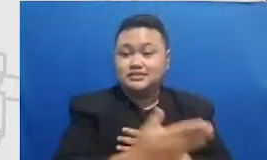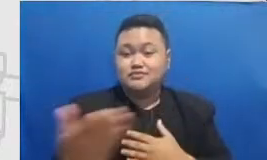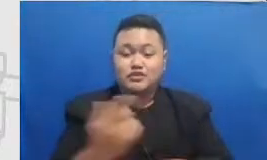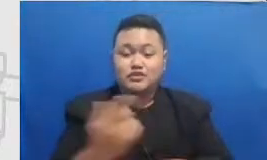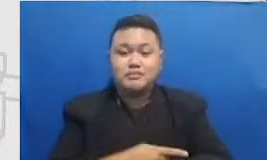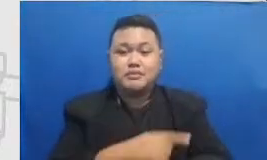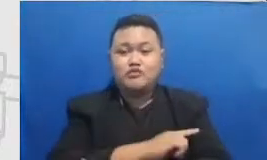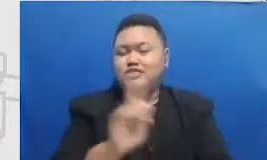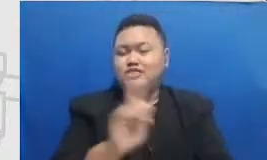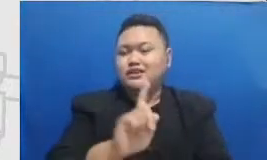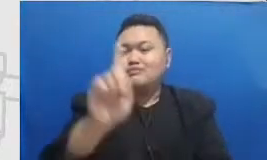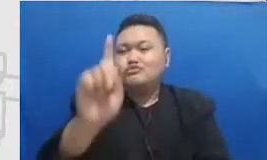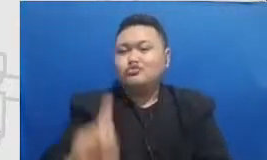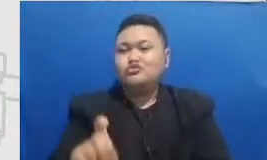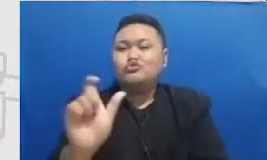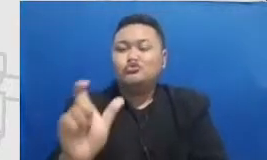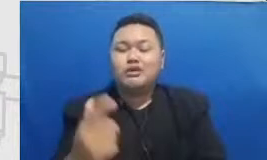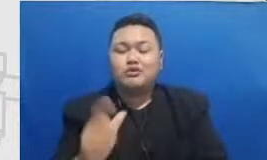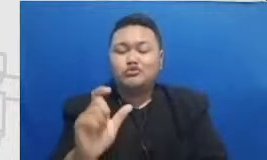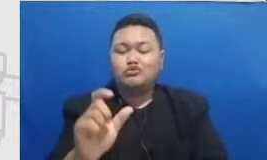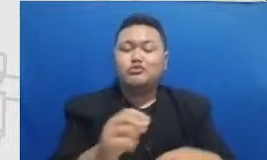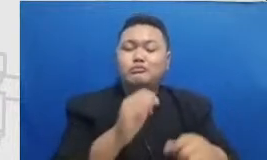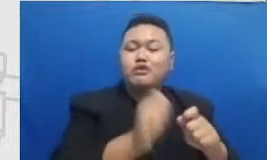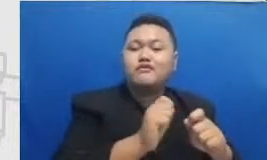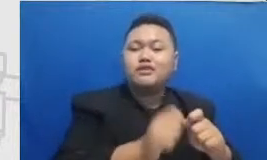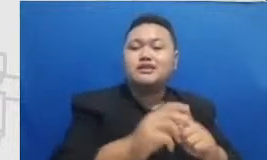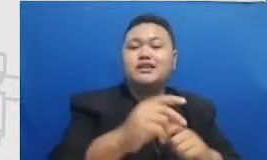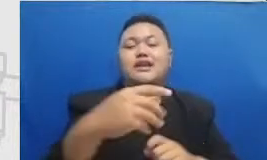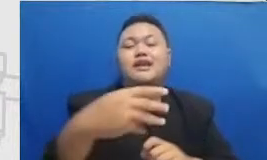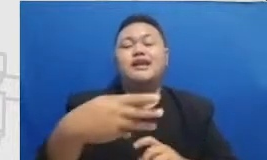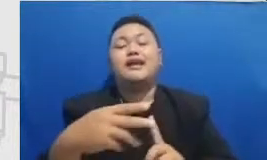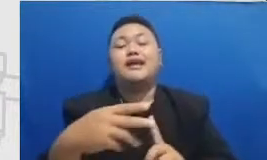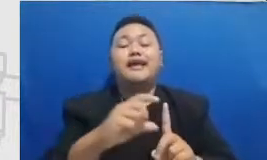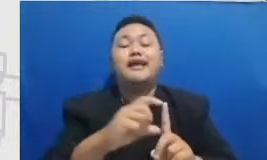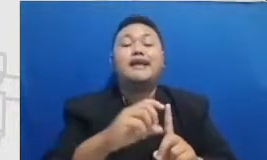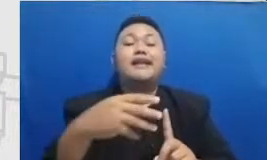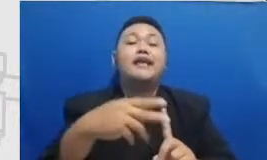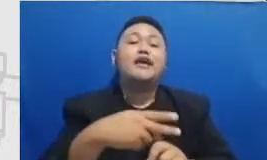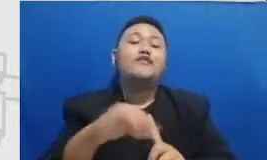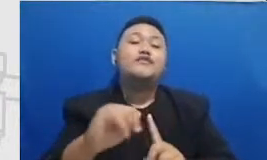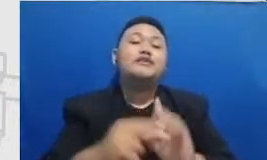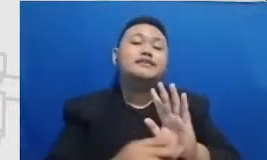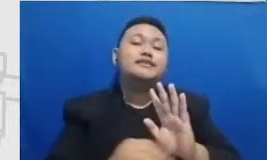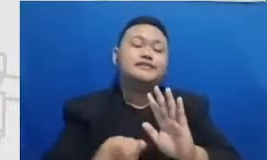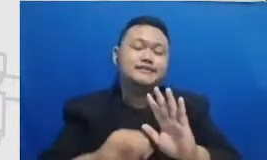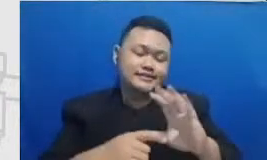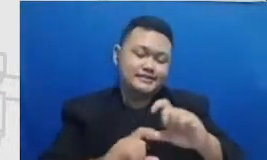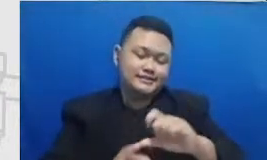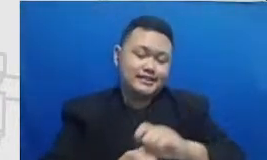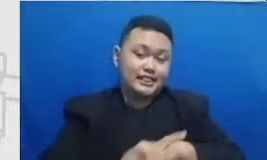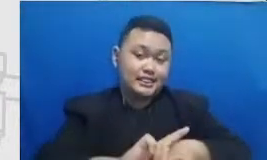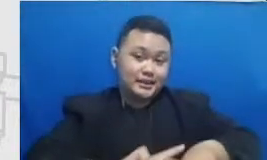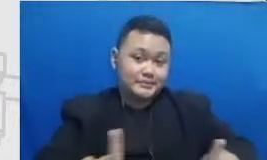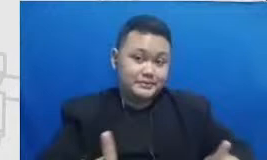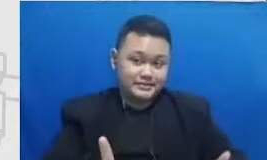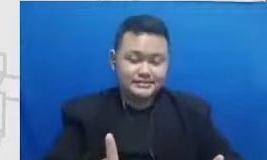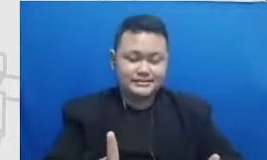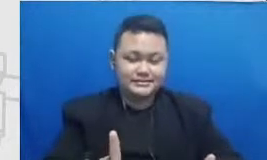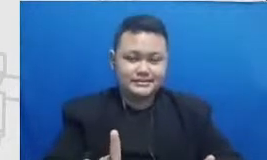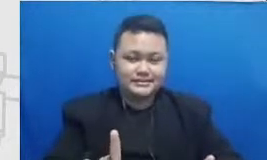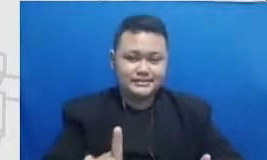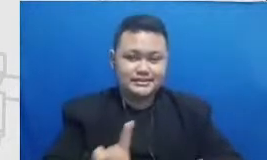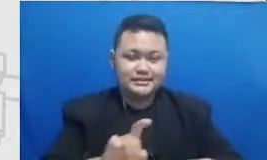dari definisi-definisi Hai tapi Hai ini yang berikutnya keterampilan pedagogi Bapak dan